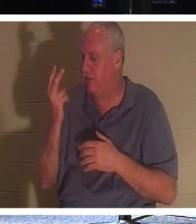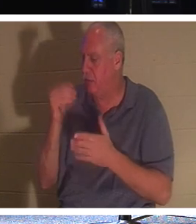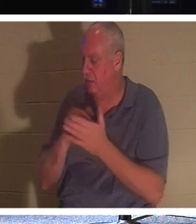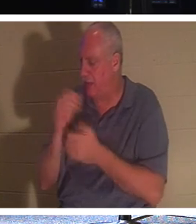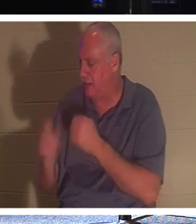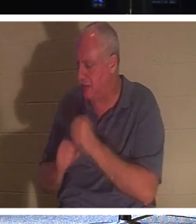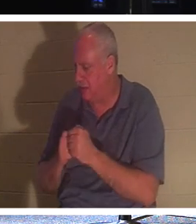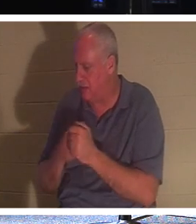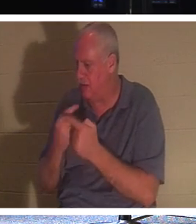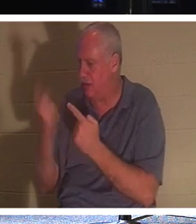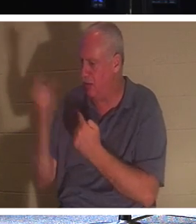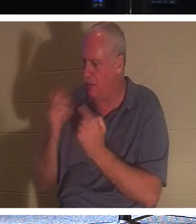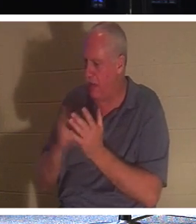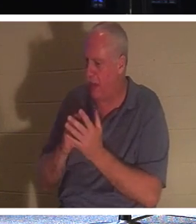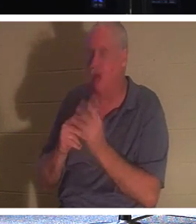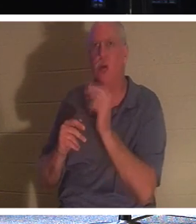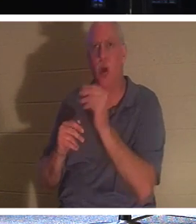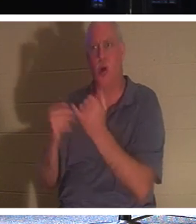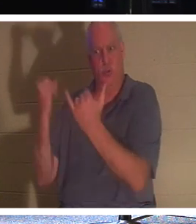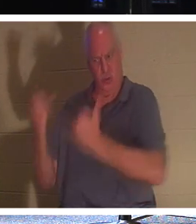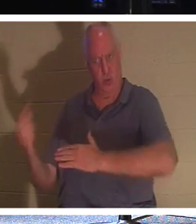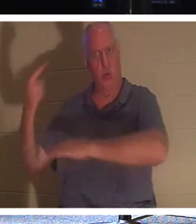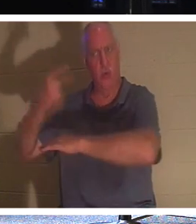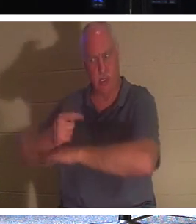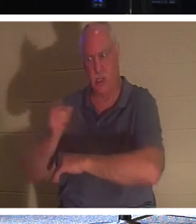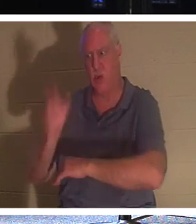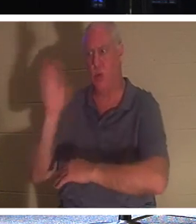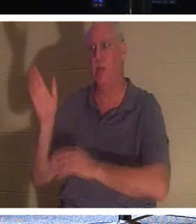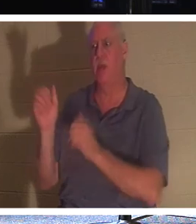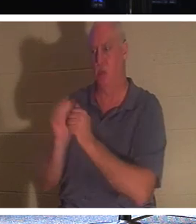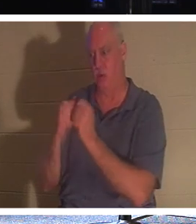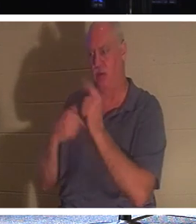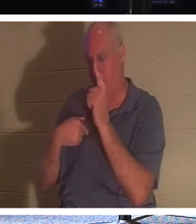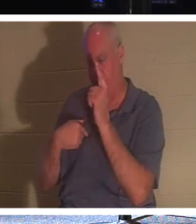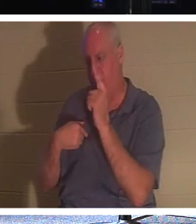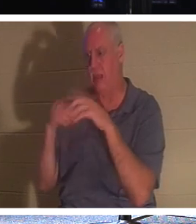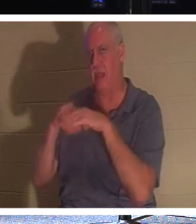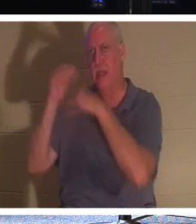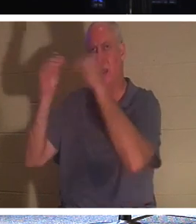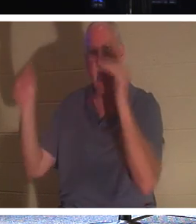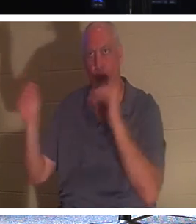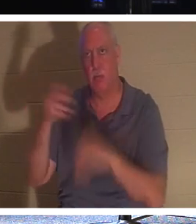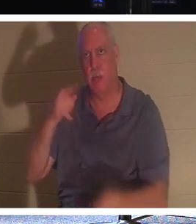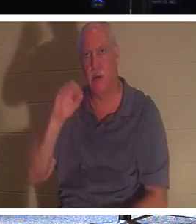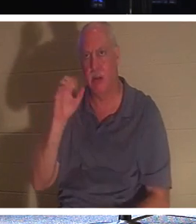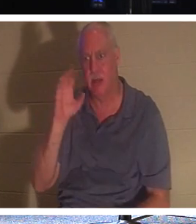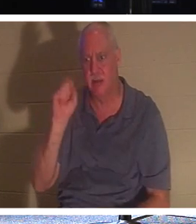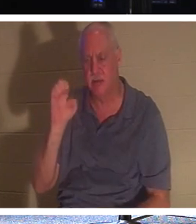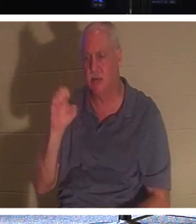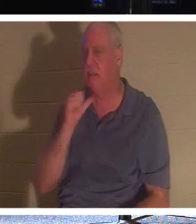नहीं, इस दिन तुम होगे, उसने 2,000 साल में नहीं कहा, मैं तुमसे मिलूंगा। मैं तुम्हारे लिए दो में वापस आऊंगा